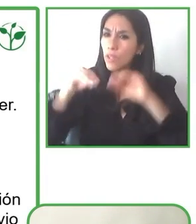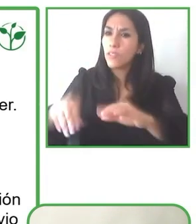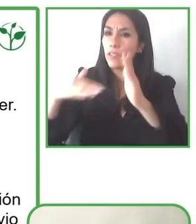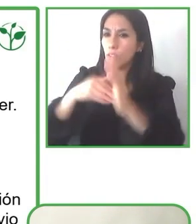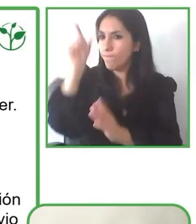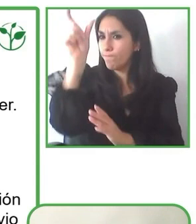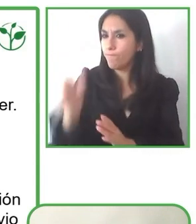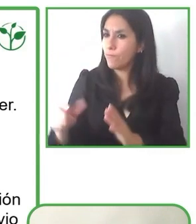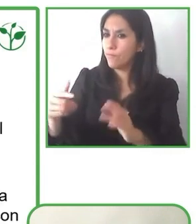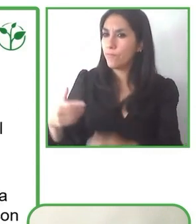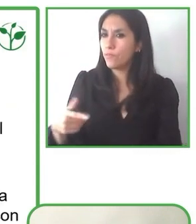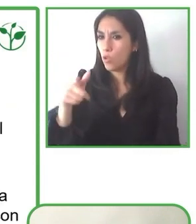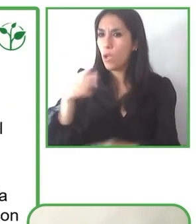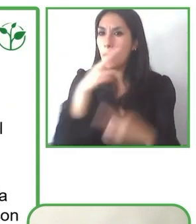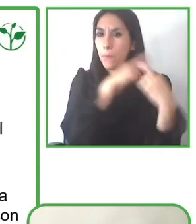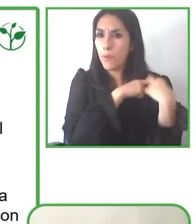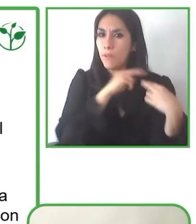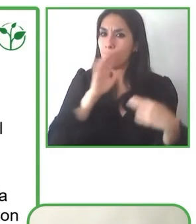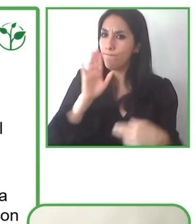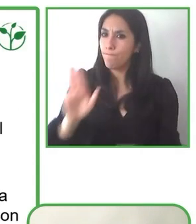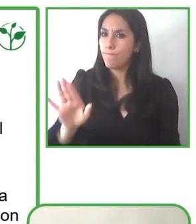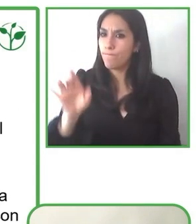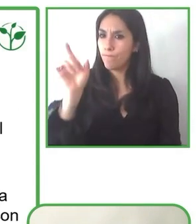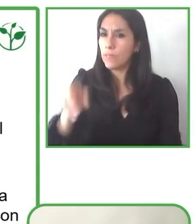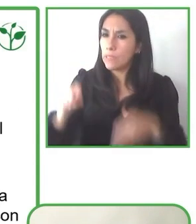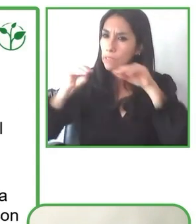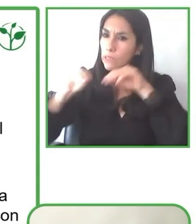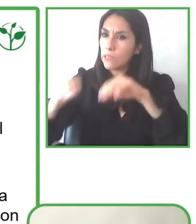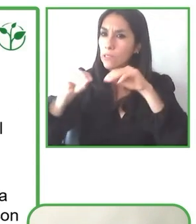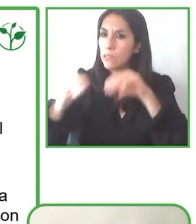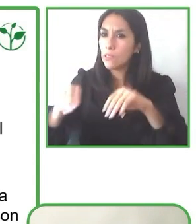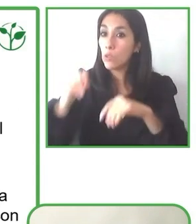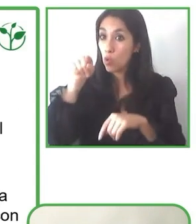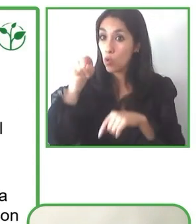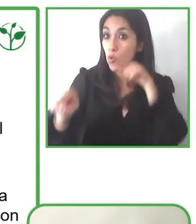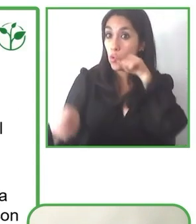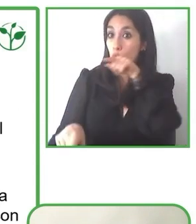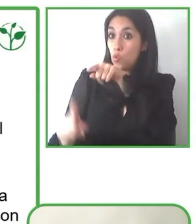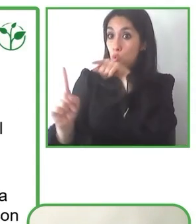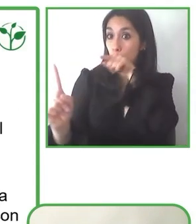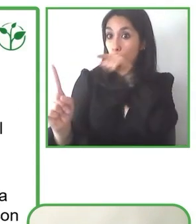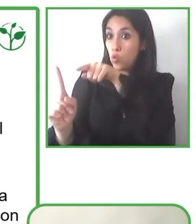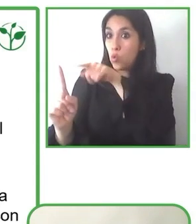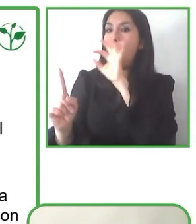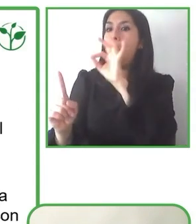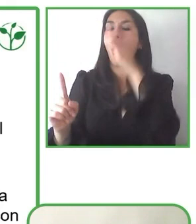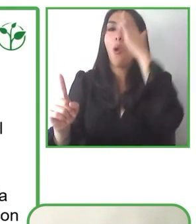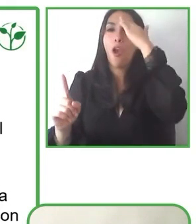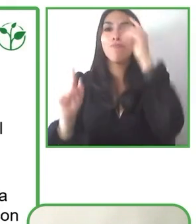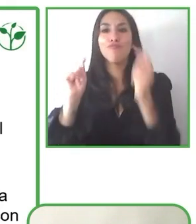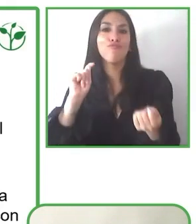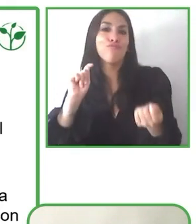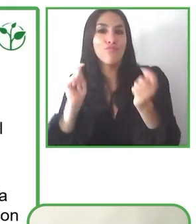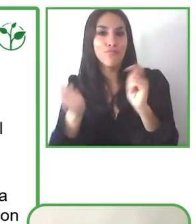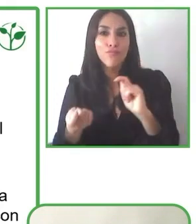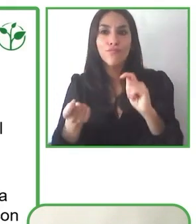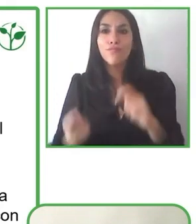con discapacidad y que requieran accesibilidad puedan disfrutar de una experiencia accesible. De todas manera hay barreras.